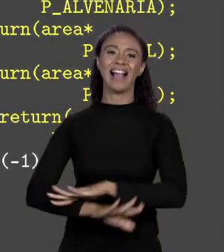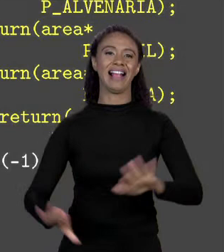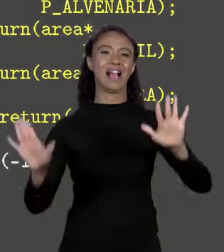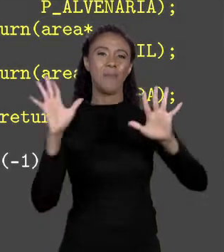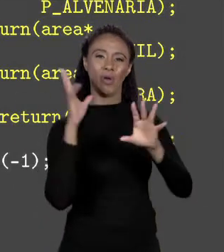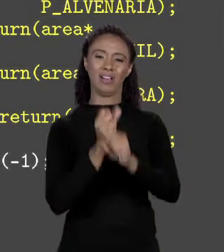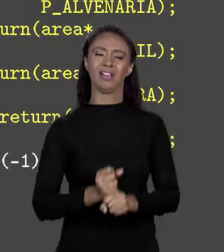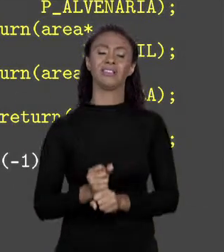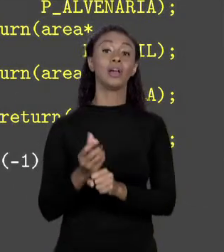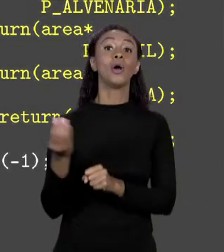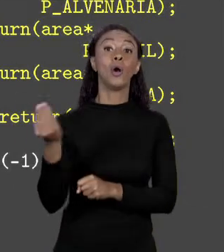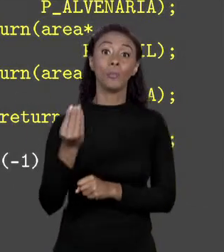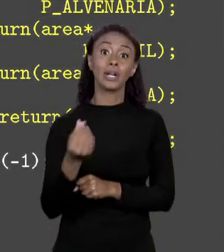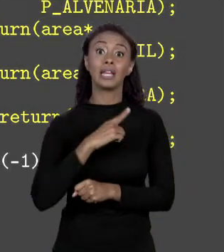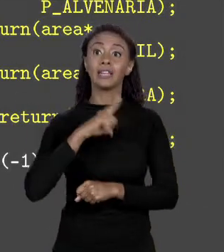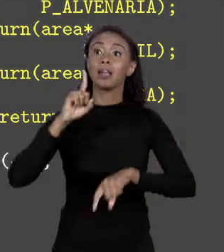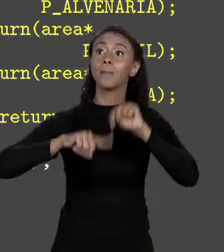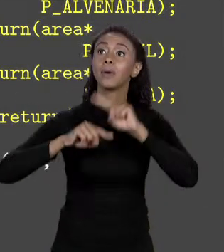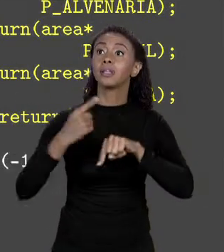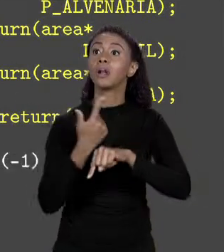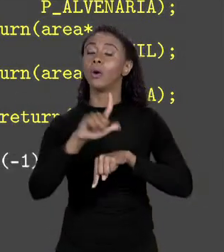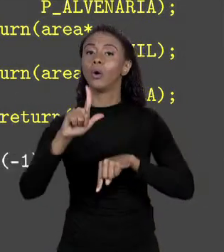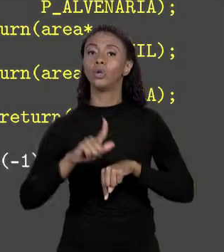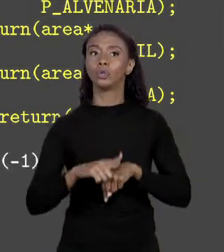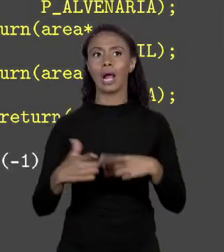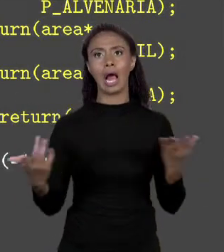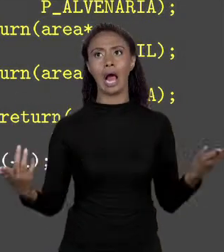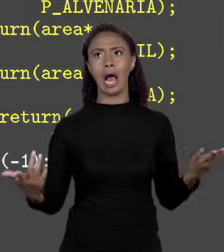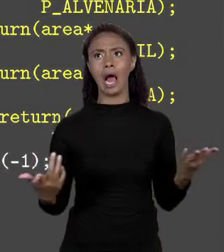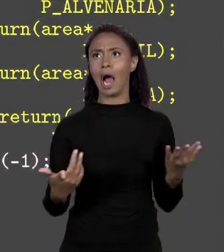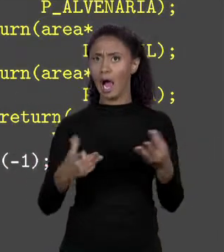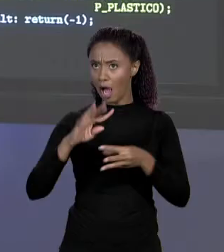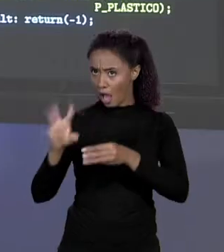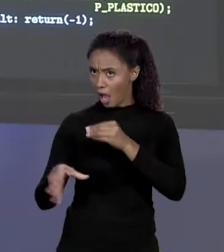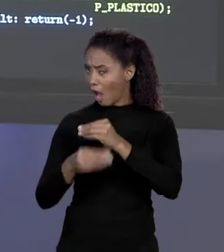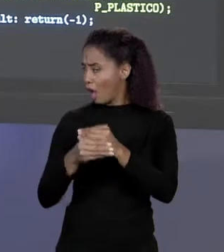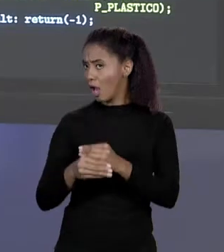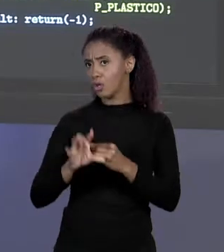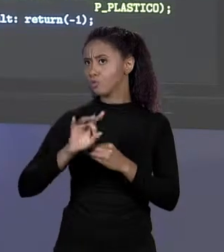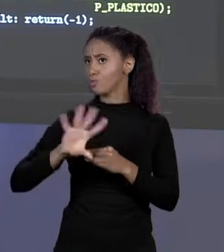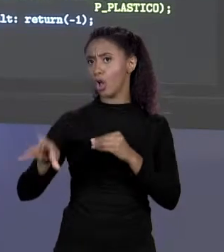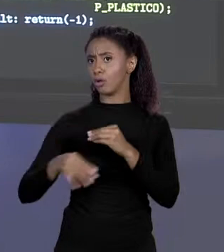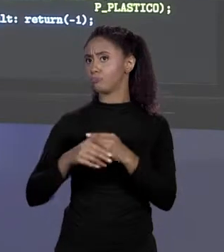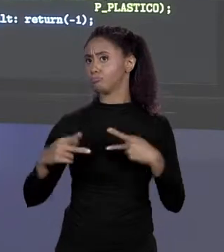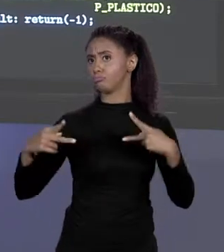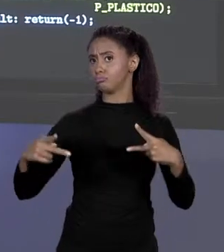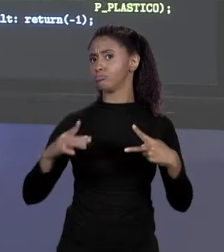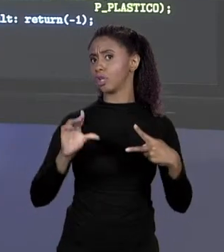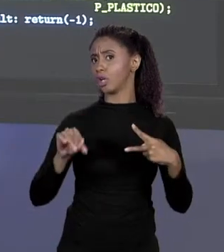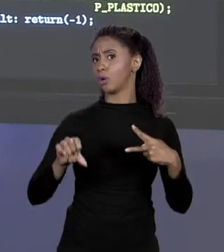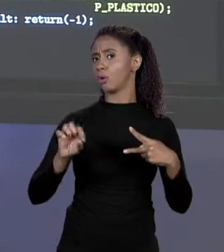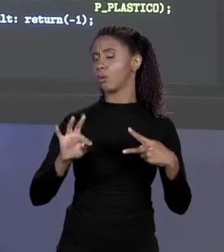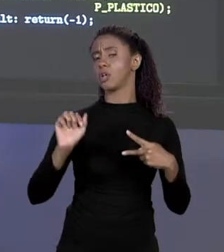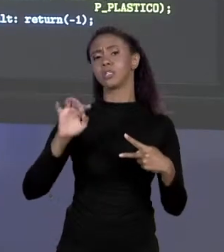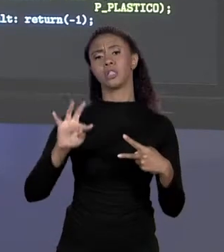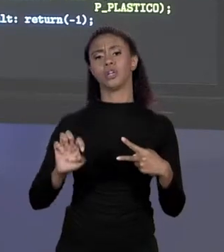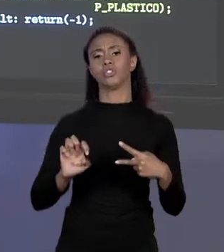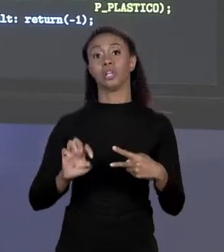IMAGINA QUE AGORA TEM MAIS UM MATERIAL. "AH, MAS UM MATERIAL É SÓ COLOCAR MAIS UMA CONSTANTE NO INÍCIO DO PROGRAMA". CERTO! ÓTIMO!